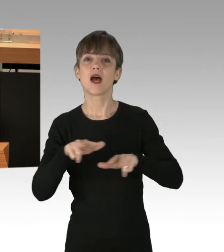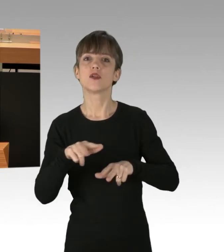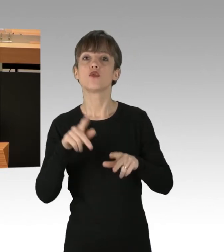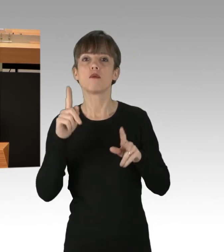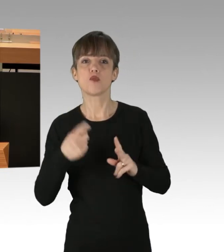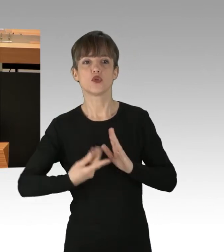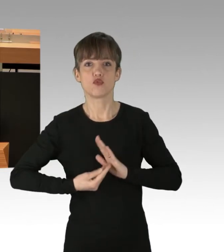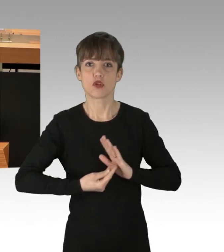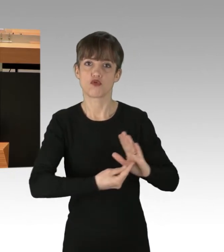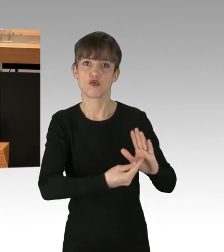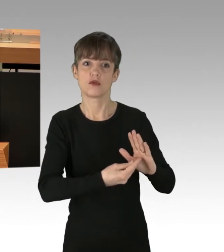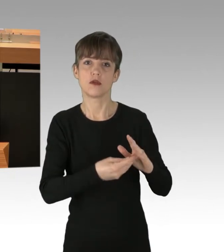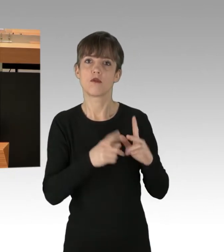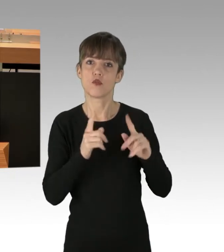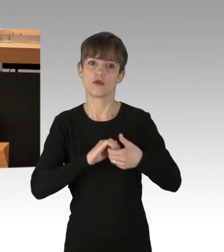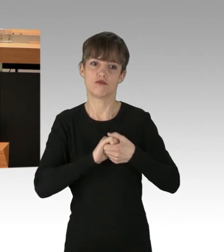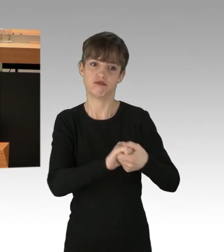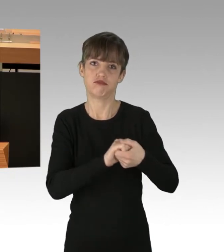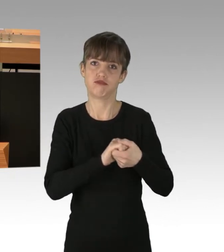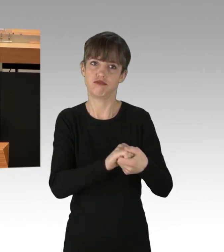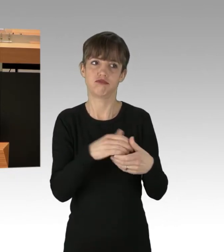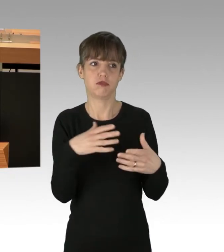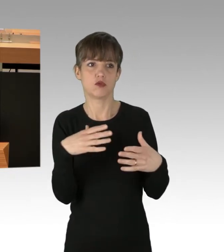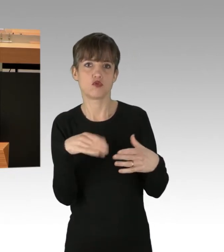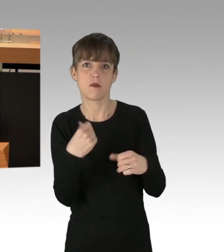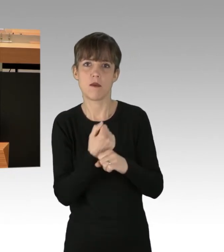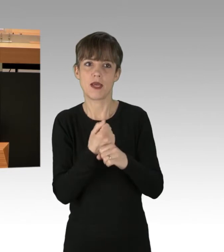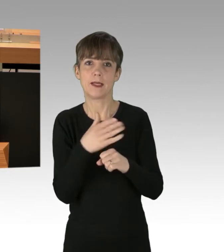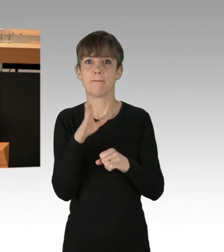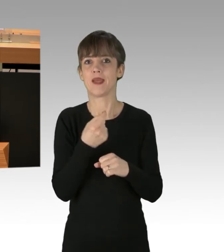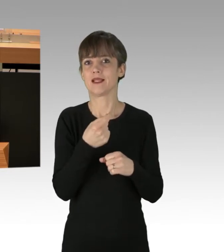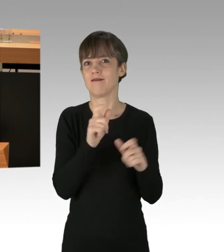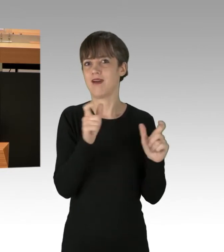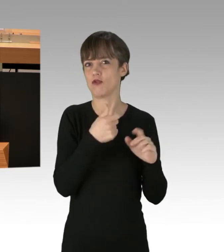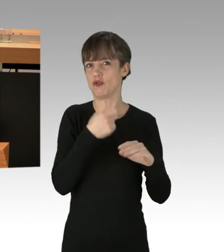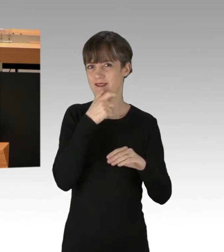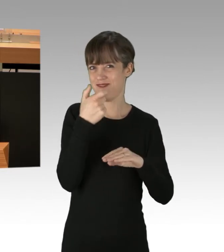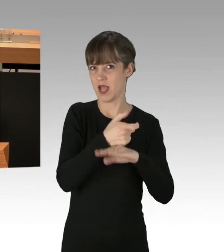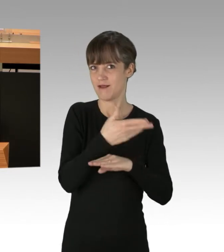und mit den Veranstaltern kooperieren. Die Polizei ist zur Deeskalation verpflichtet, wozu auch ein Konfliktmanagement gehört.